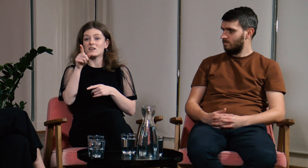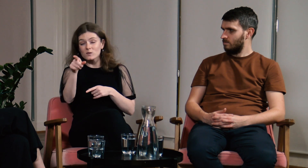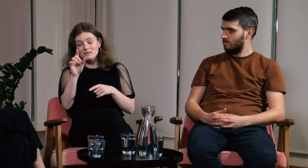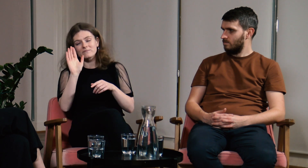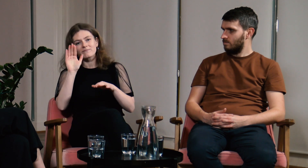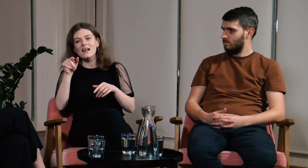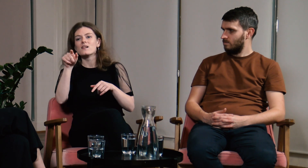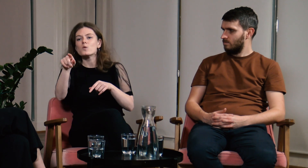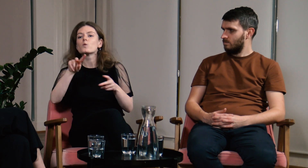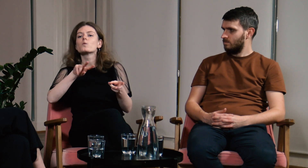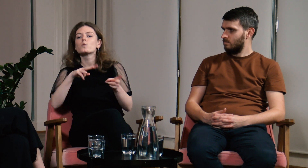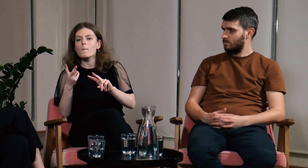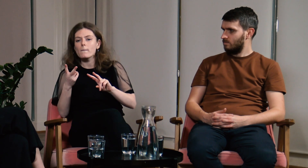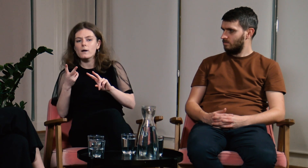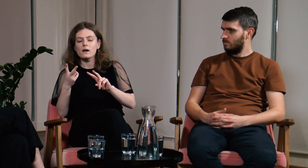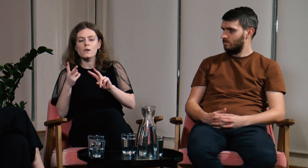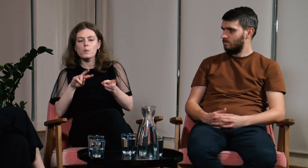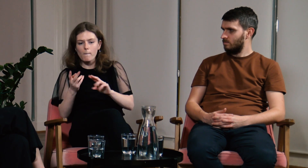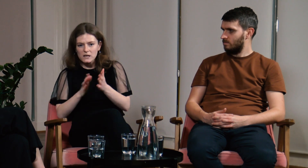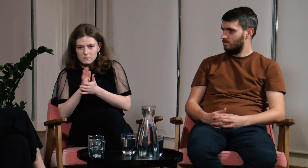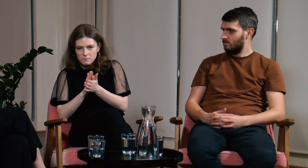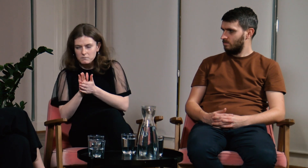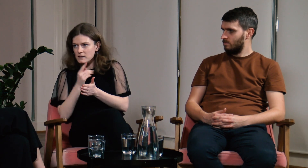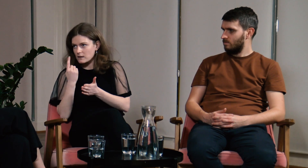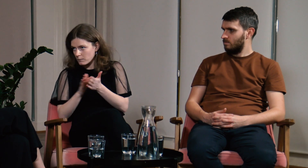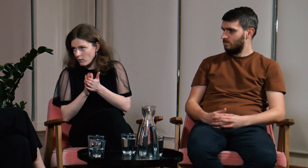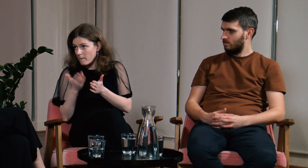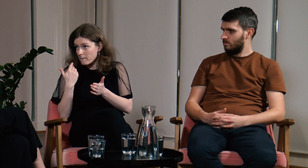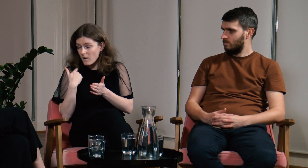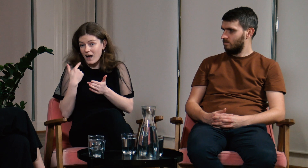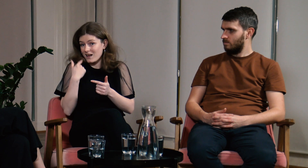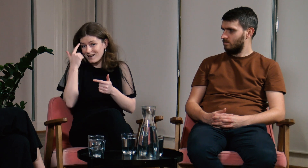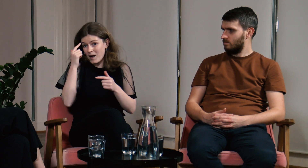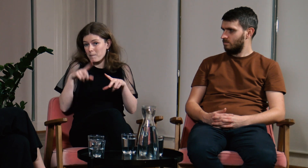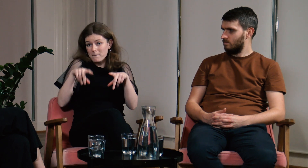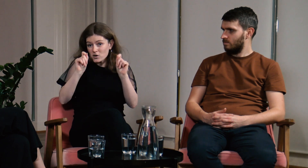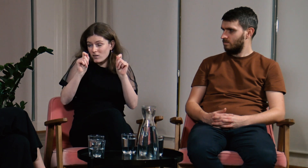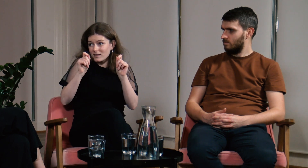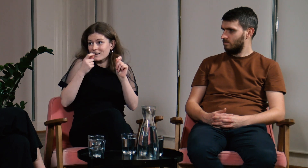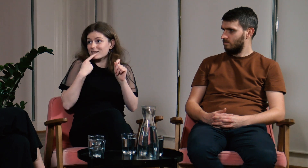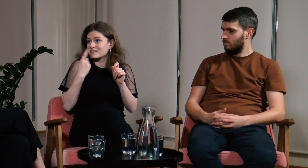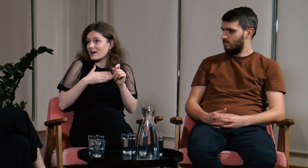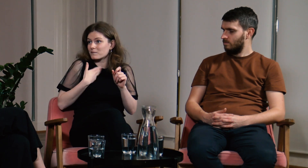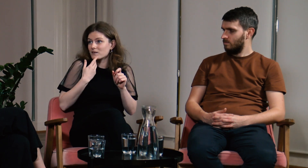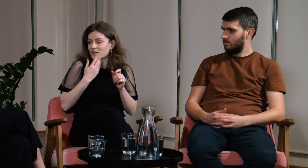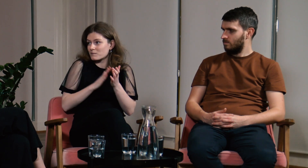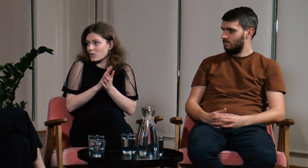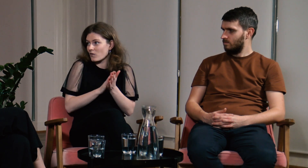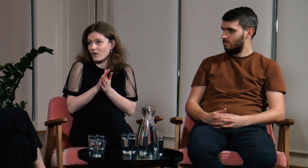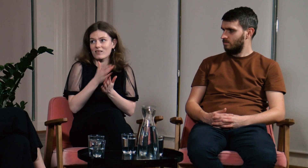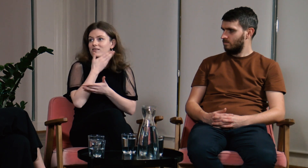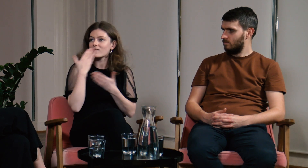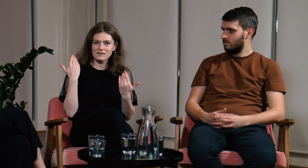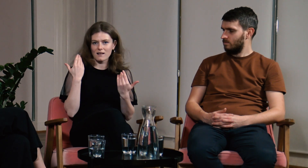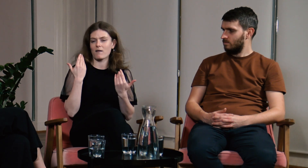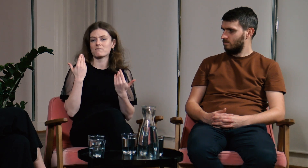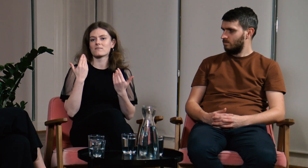Co prawda, był tłumacz języka migowego, ale na początku nie znałam PJM.